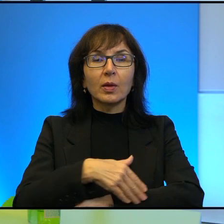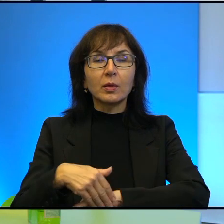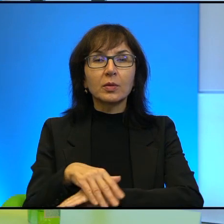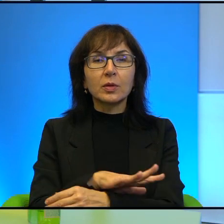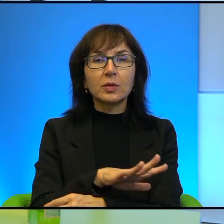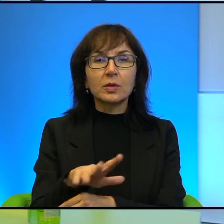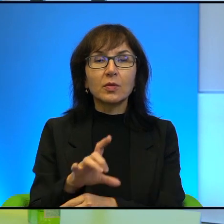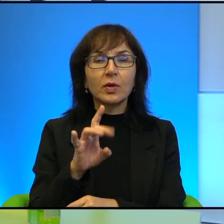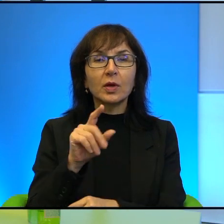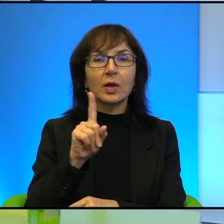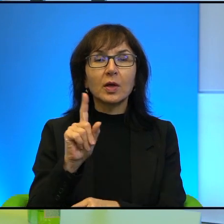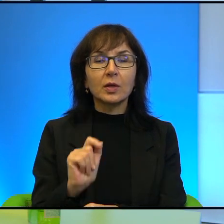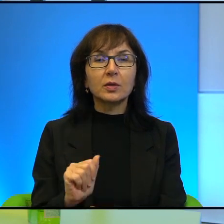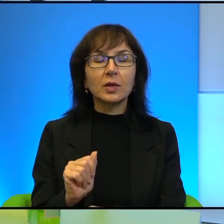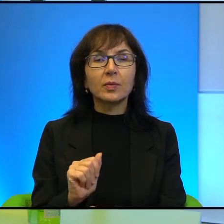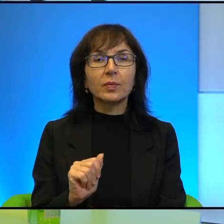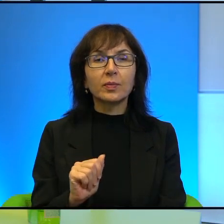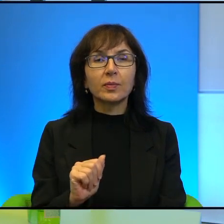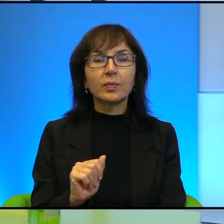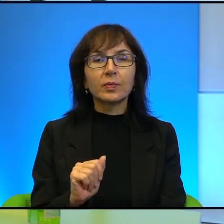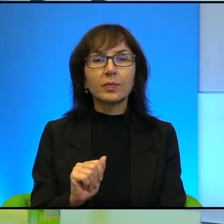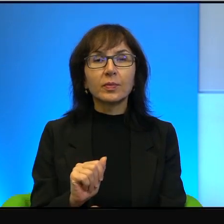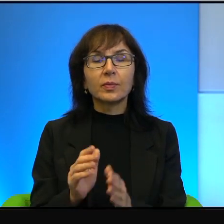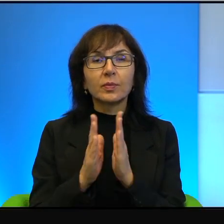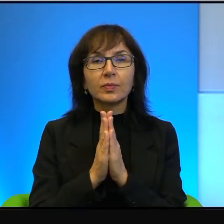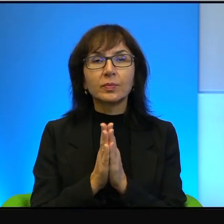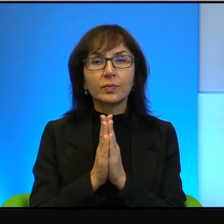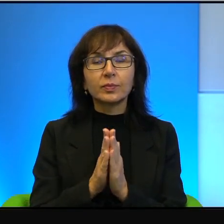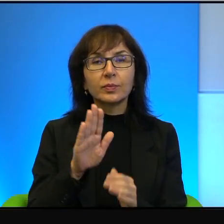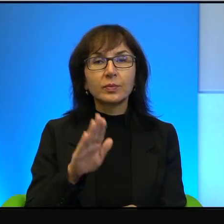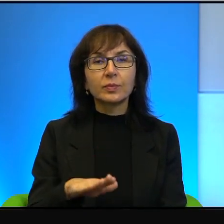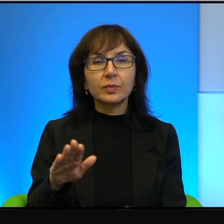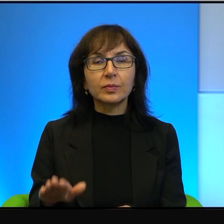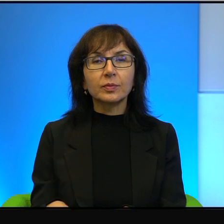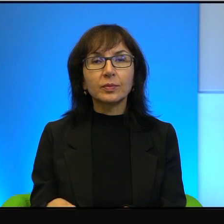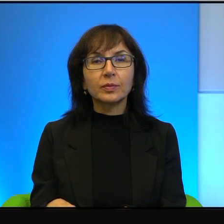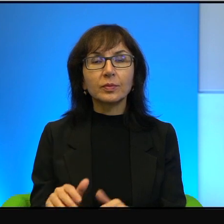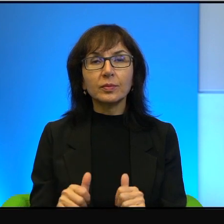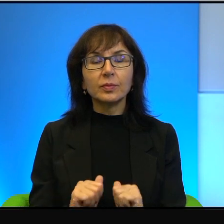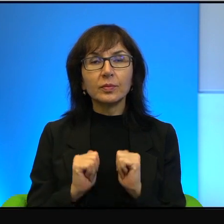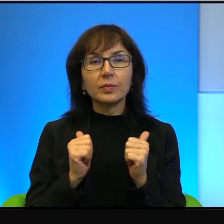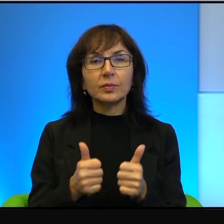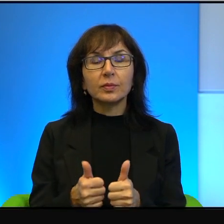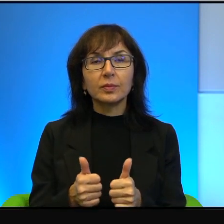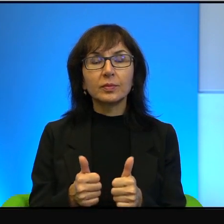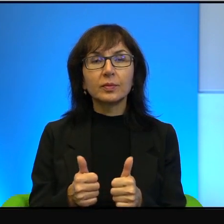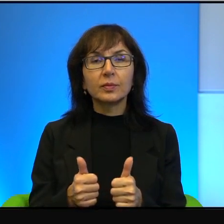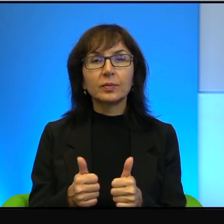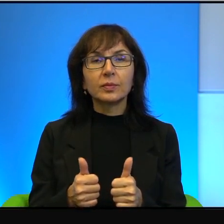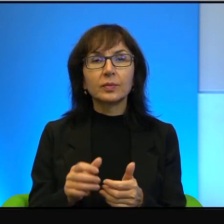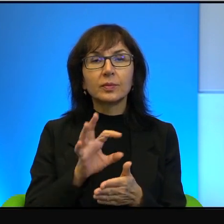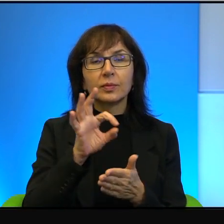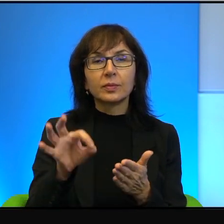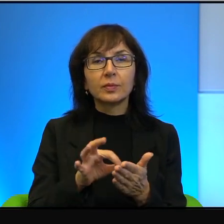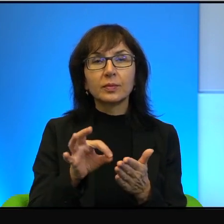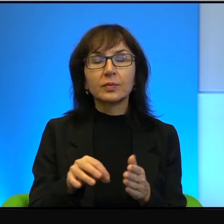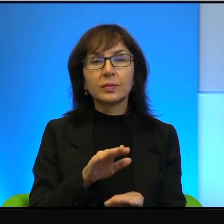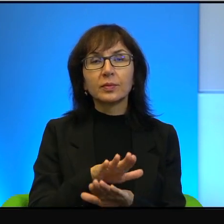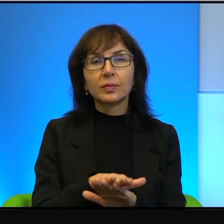ono się nazywa Zdeot, poproszono dzieci, żeby narysowały żółwie. W wielu przedszkolach,